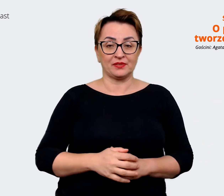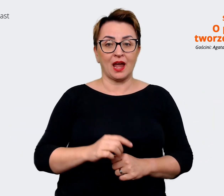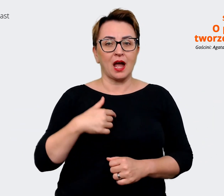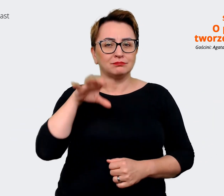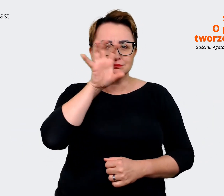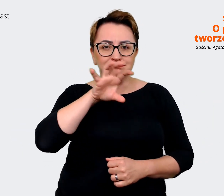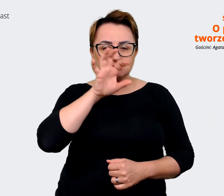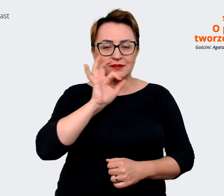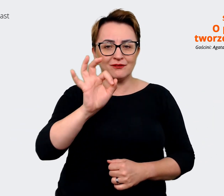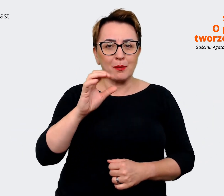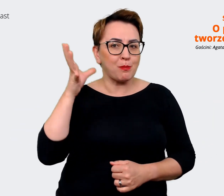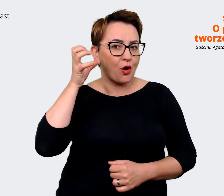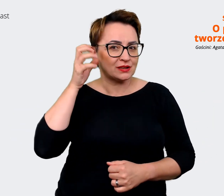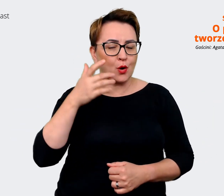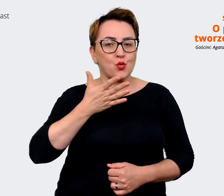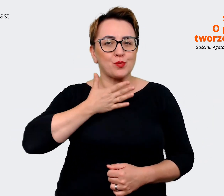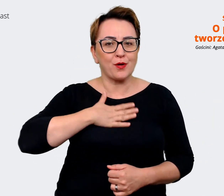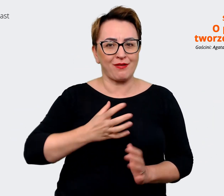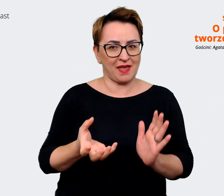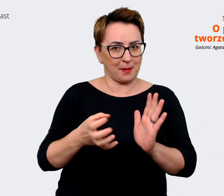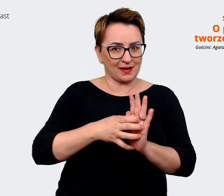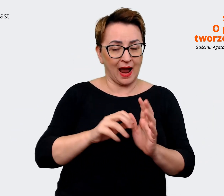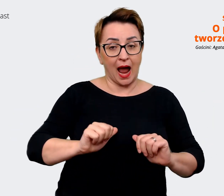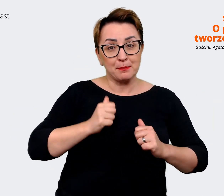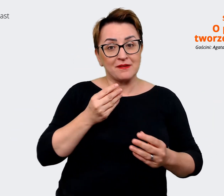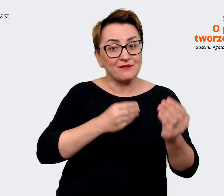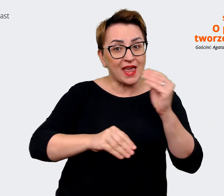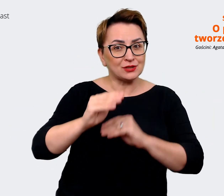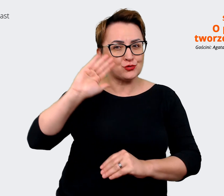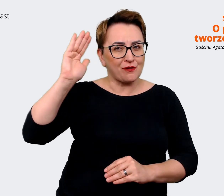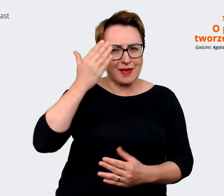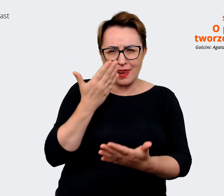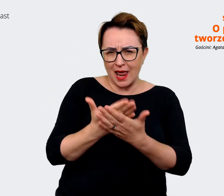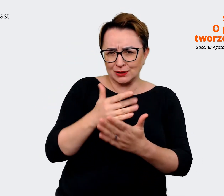dlaczego dobrze tu być. Pamiętajcie, że możecie nas usłyszeć co dwa tygodnie w czwartek.